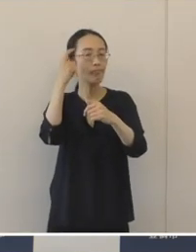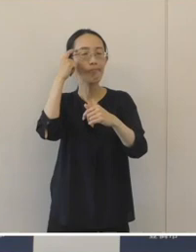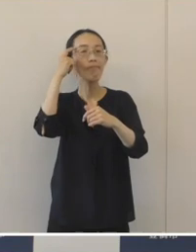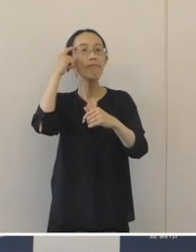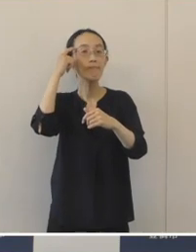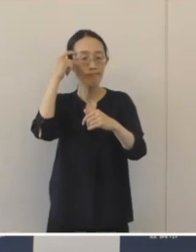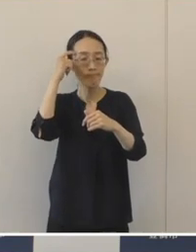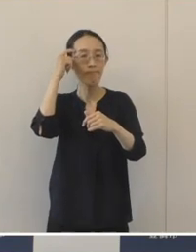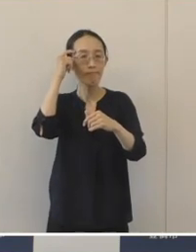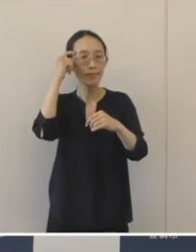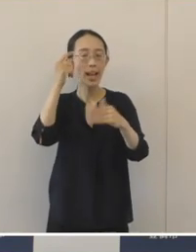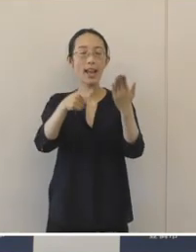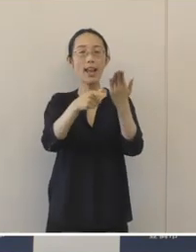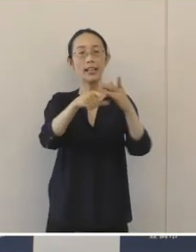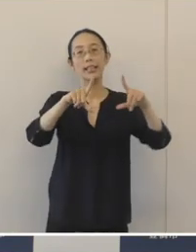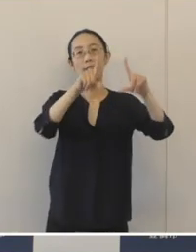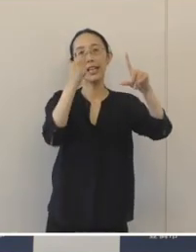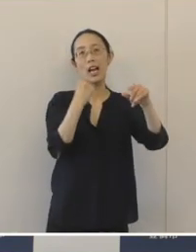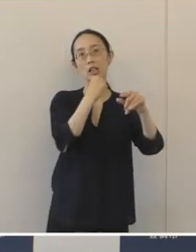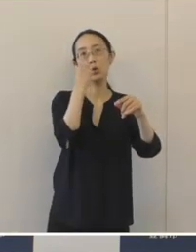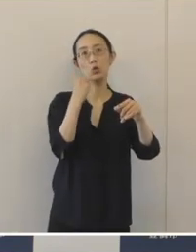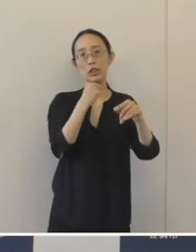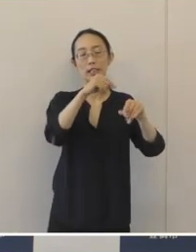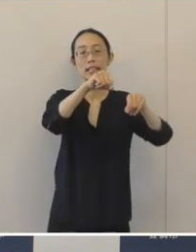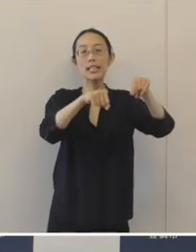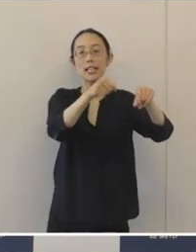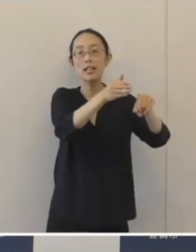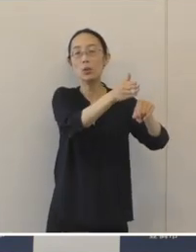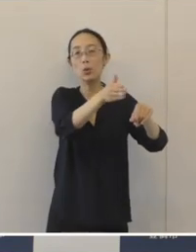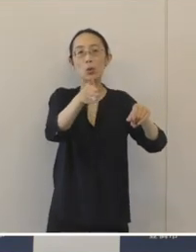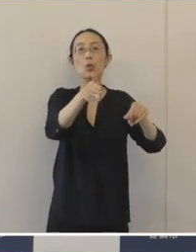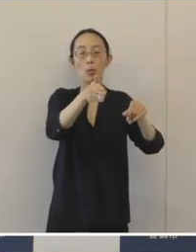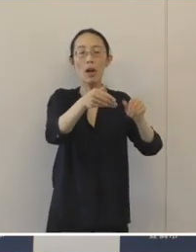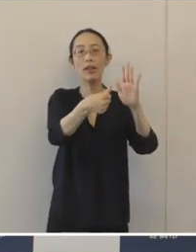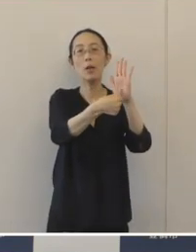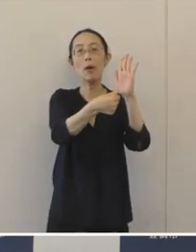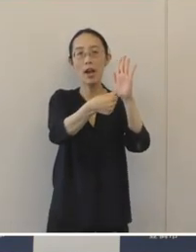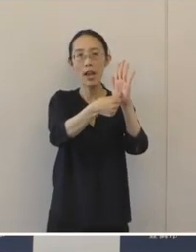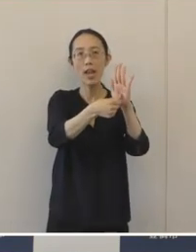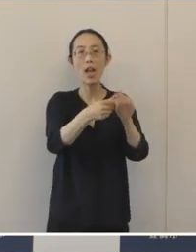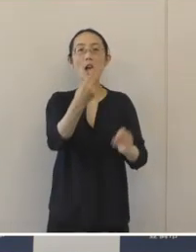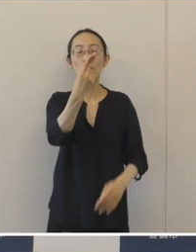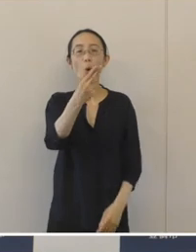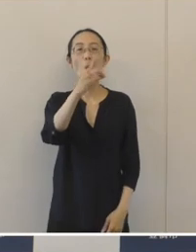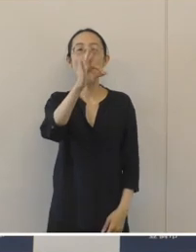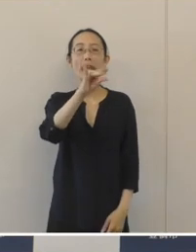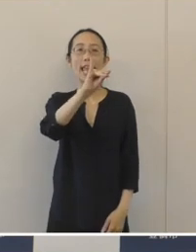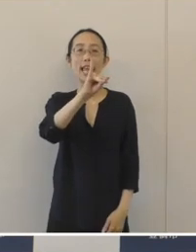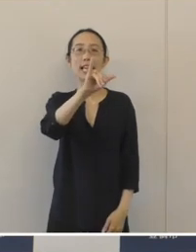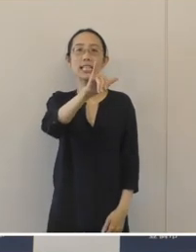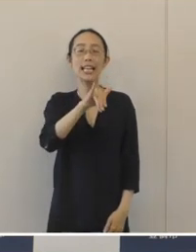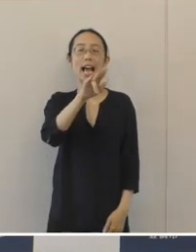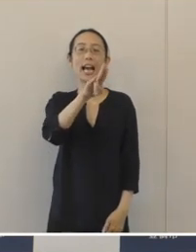豊橋駅東口自転車等駐車場の愛称を「とめちゃりん東」